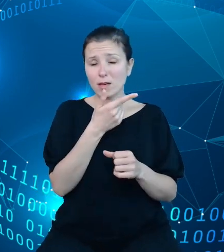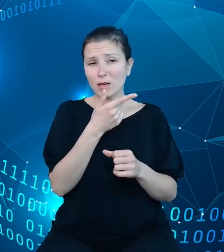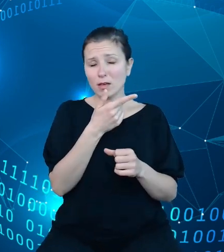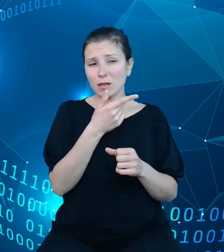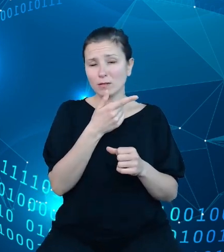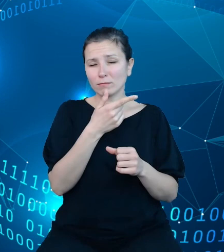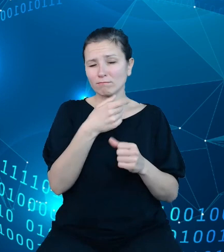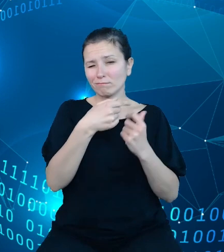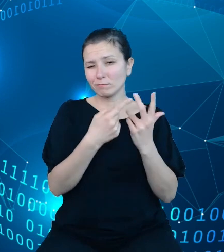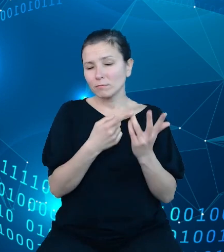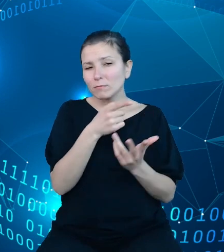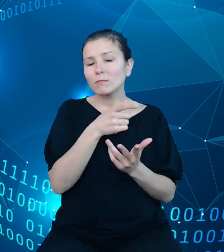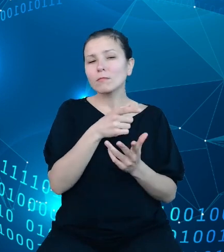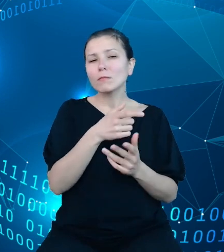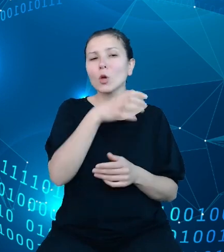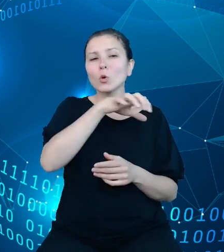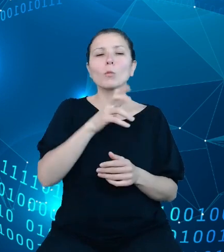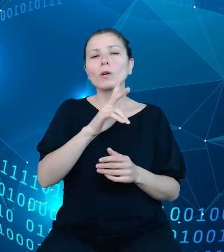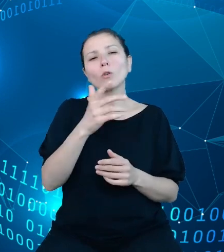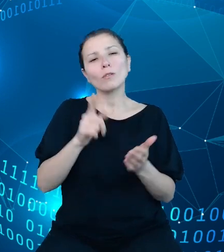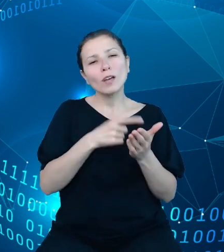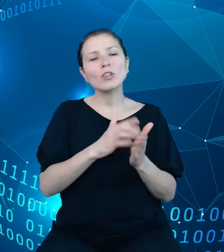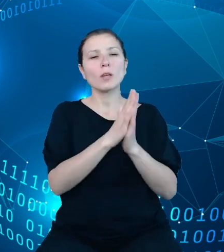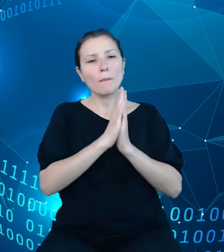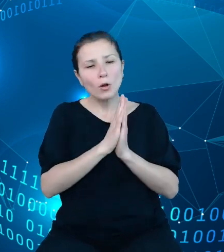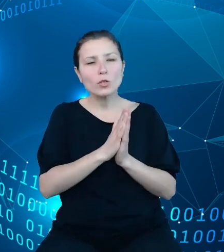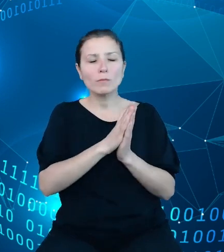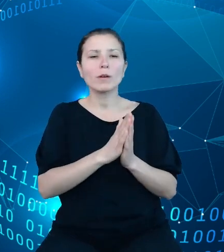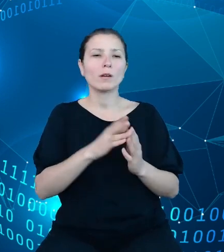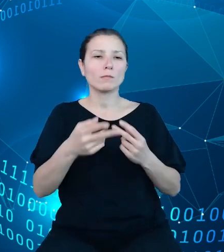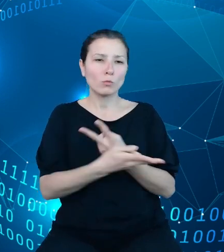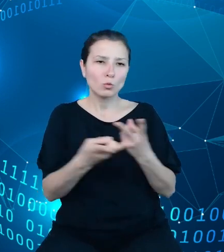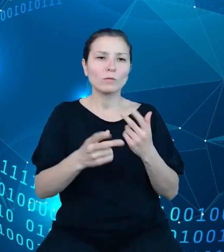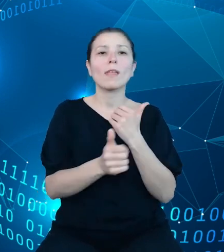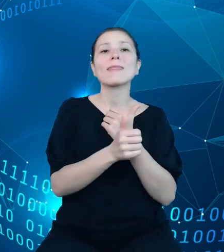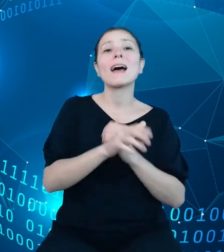najczęściej zwracają się do nas po dane budżetowe. Są to różnego rodzaju przedsiębiorstwa,